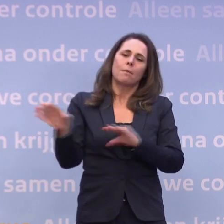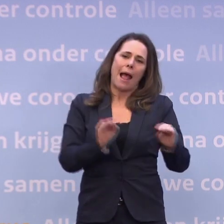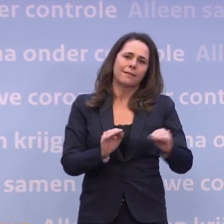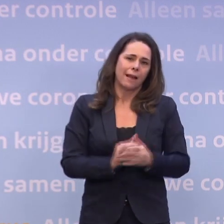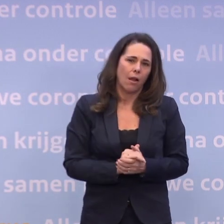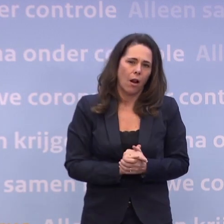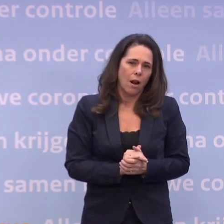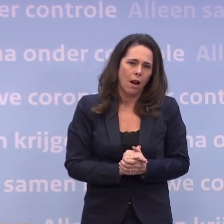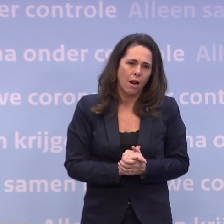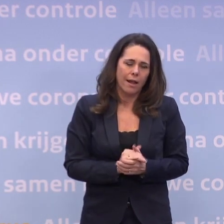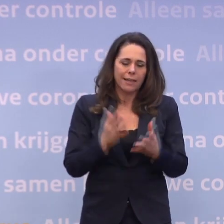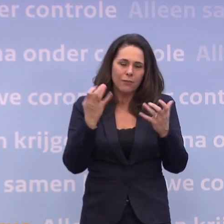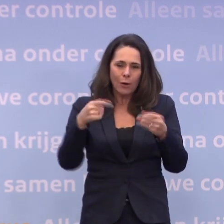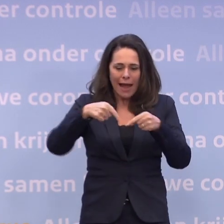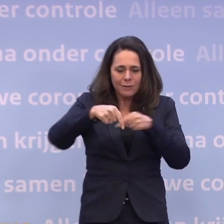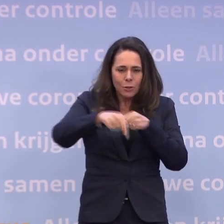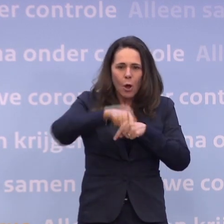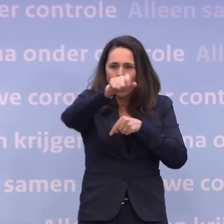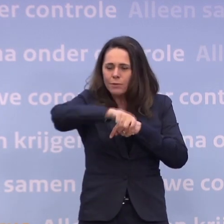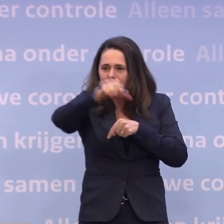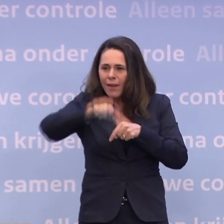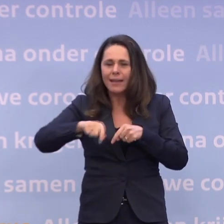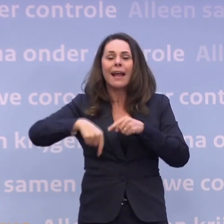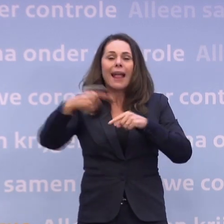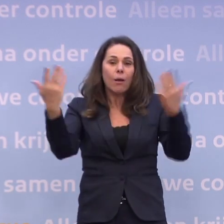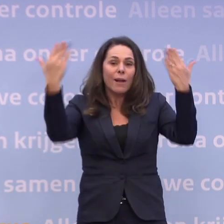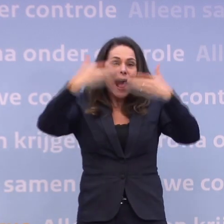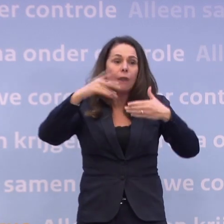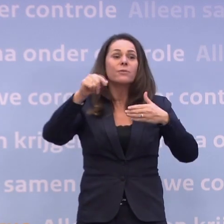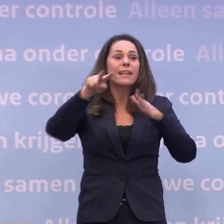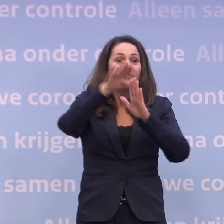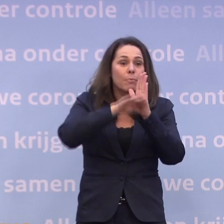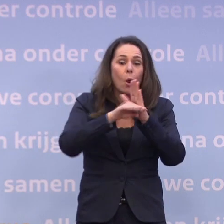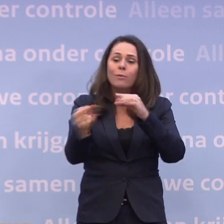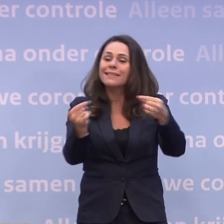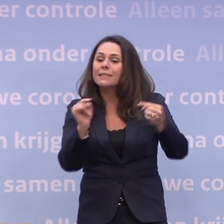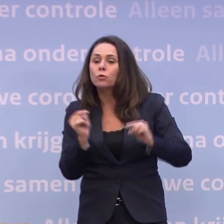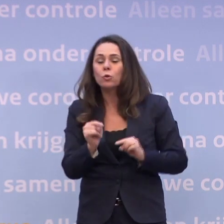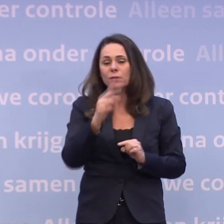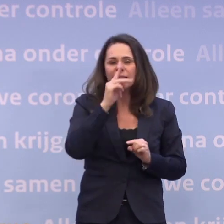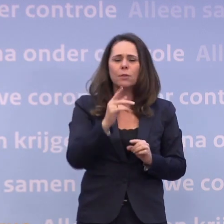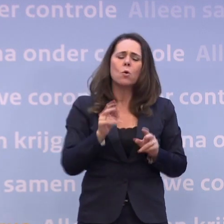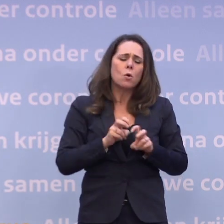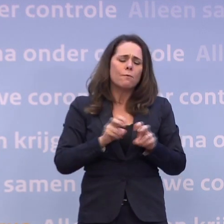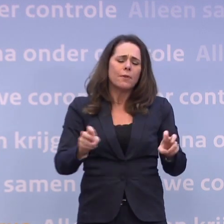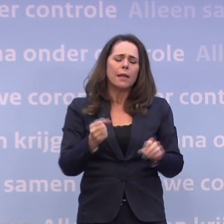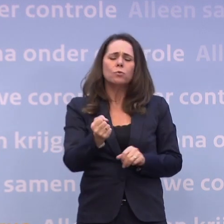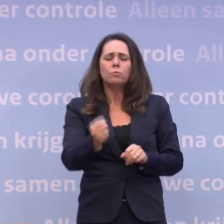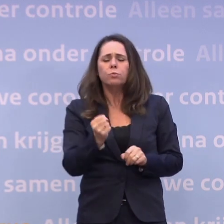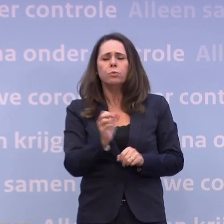En ik zou heel graag de komende weken avond aan avond in de talkshows... ...de discussie zien over hoe ernstig dit virus wel niet voor mensen kan uitpakken.